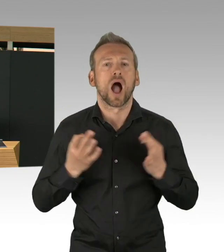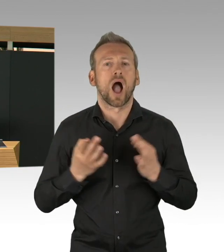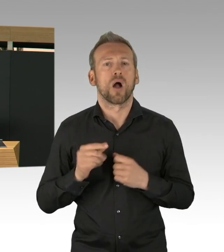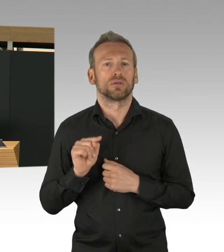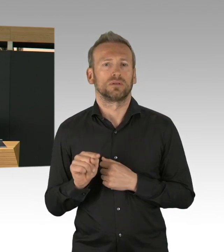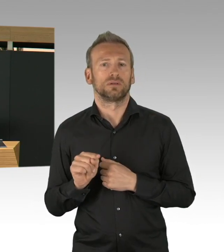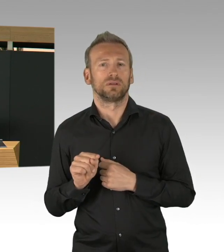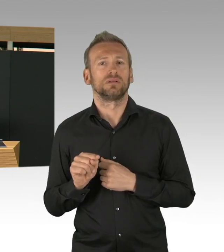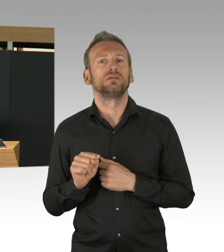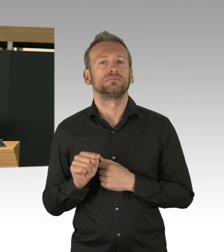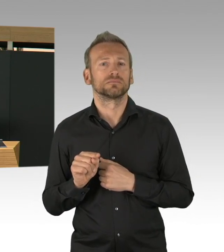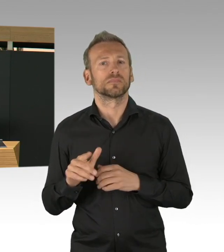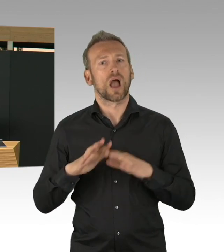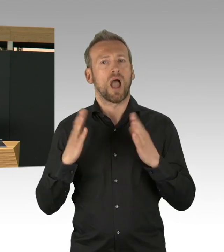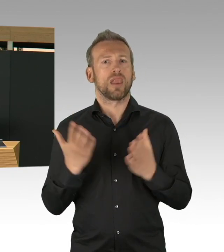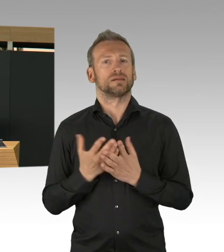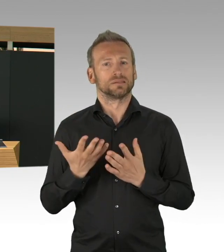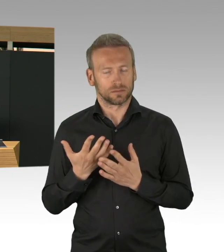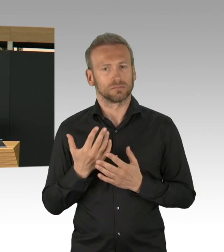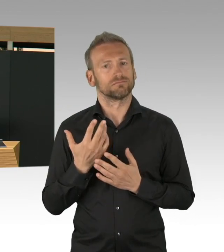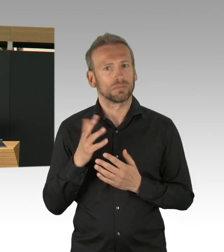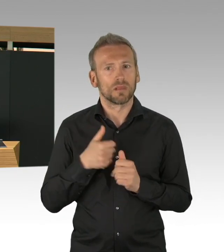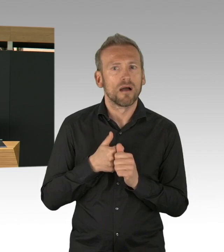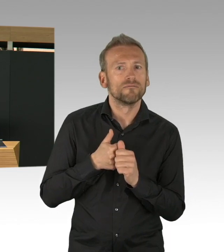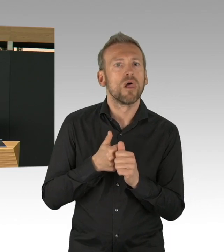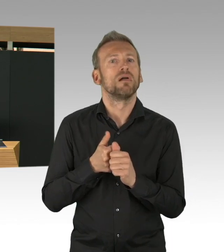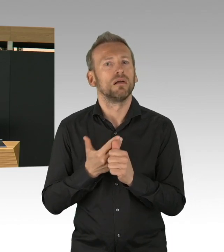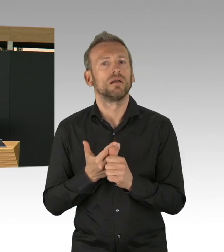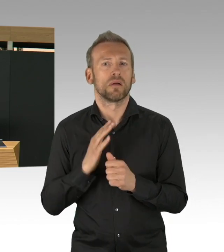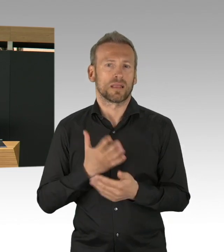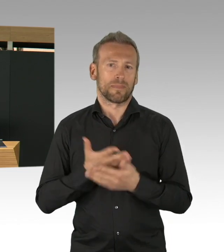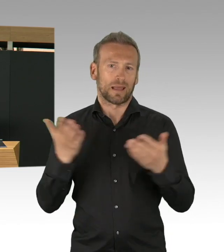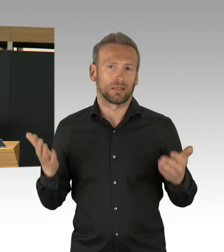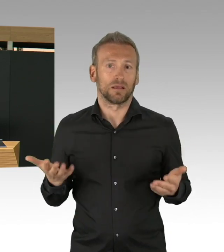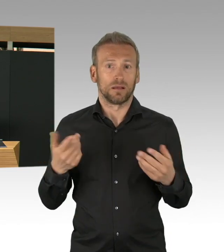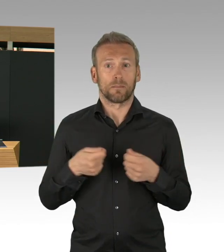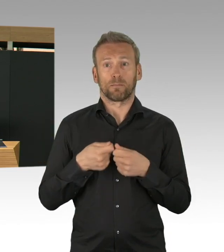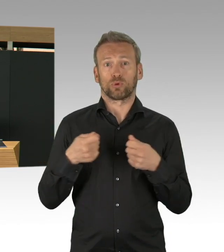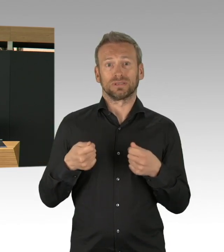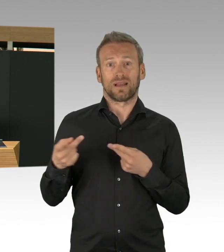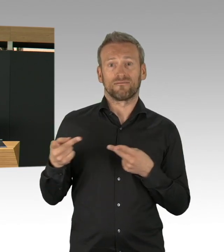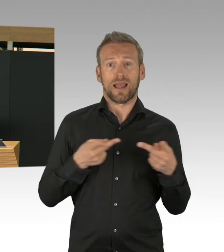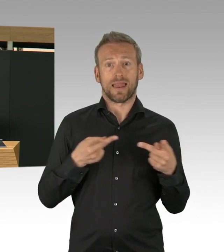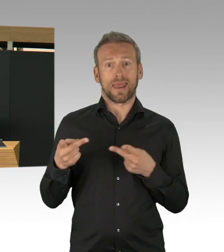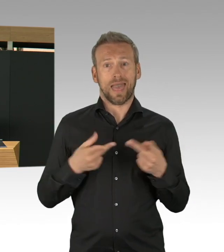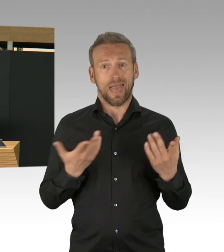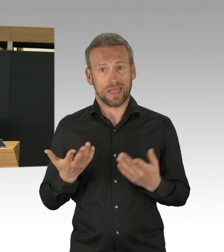der Bundesdurchschnitt ist bei 188. Und auch die Sterblichkeit mit 2,5%